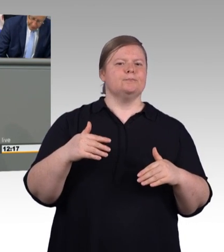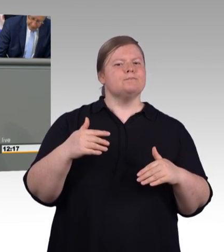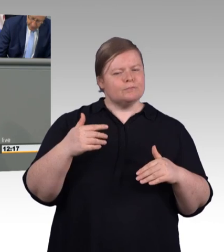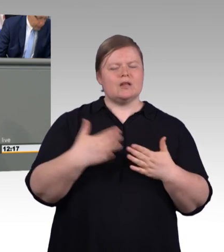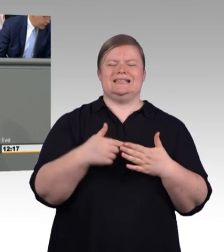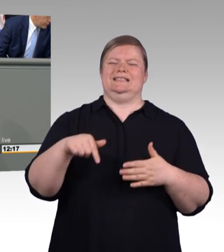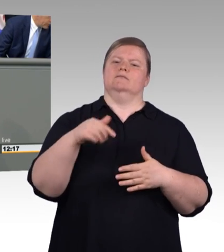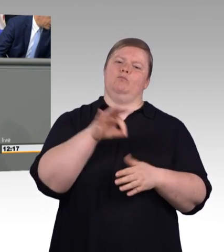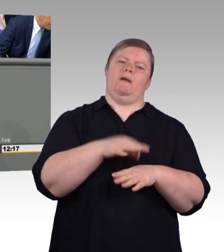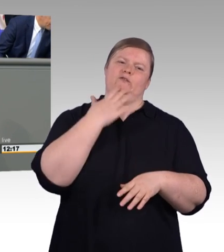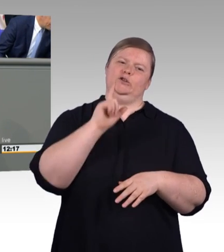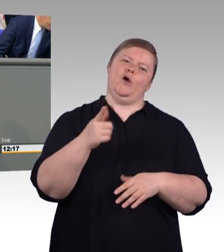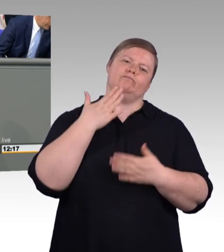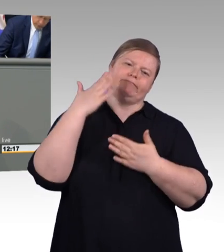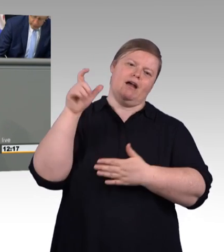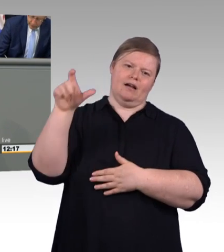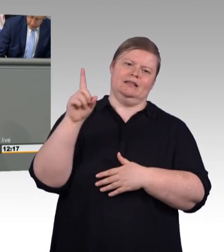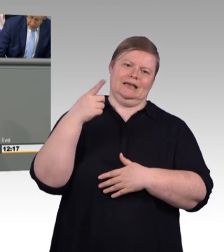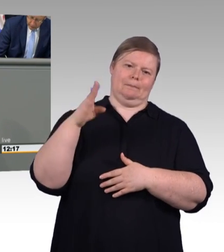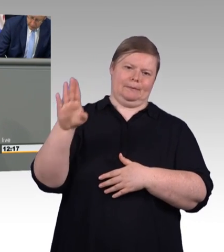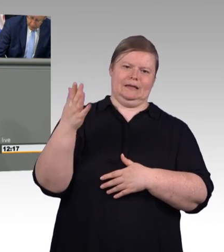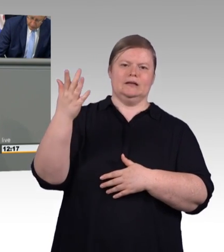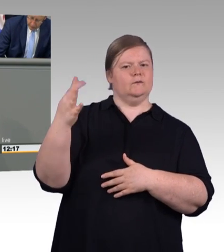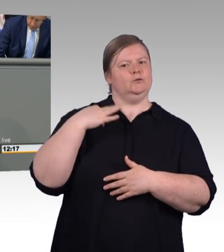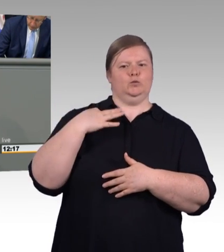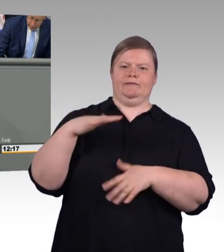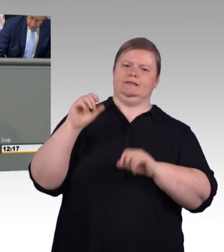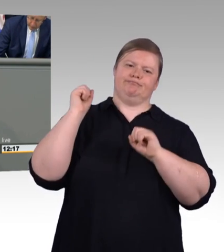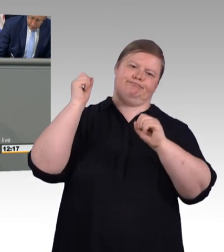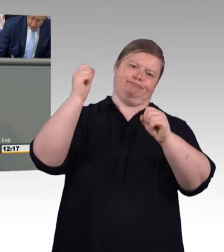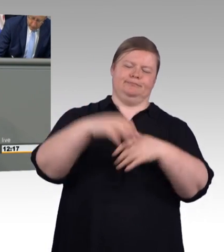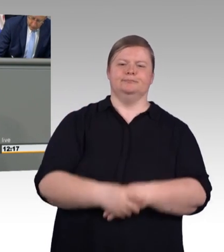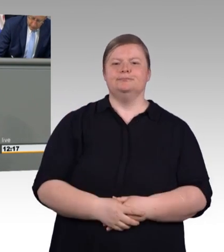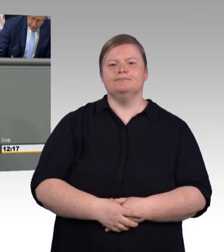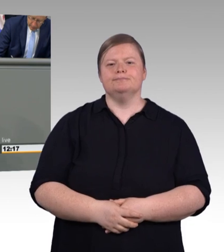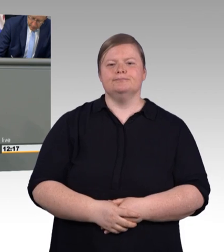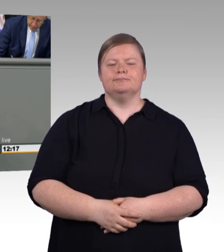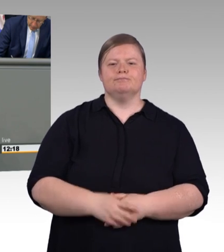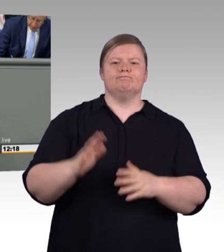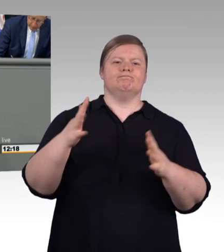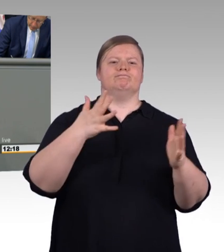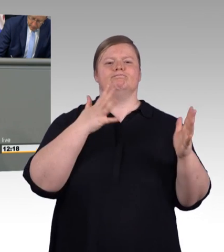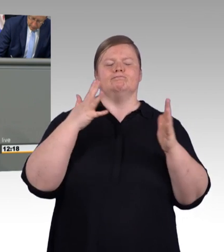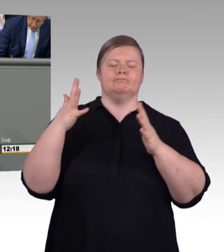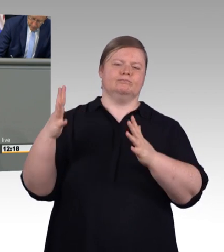Und ich muss ganz ehrlich sagen, das waren schon mutige Worte, die FDP und Grüne hier benannt haben, was sie alles Vorhaben in der beruflichen Bildung.